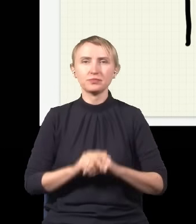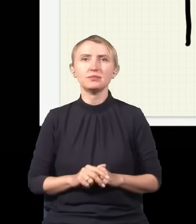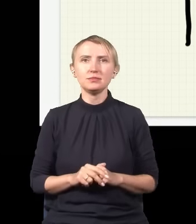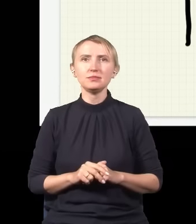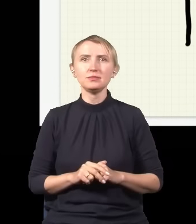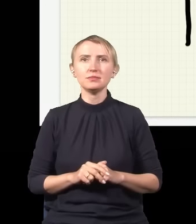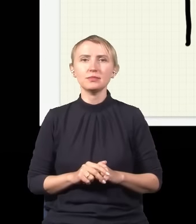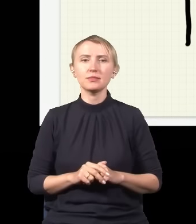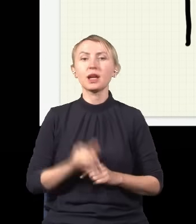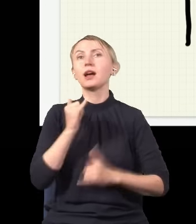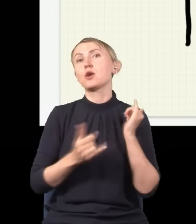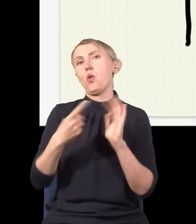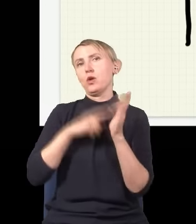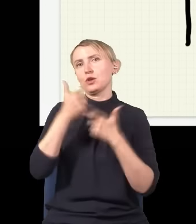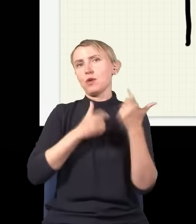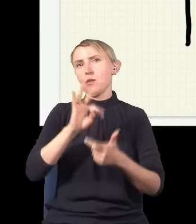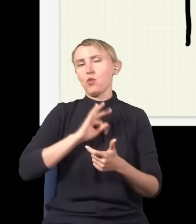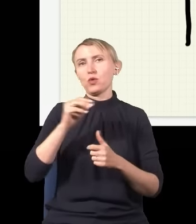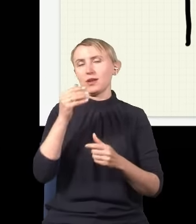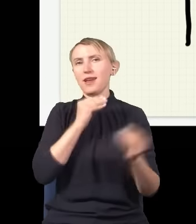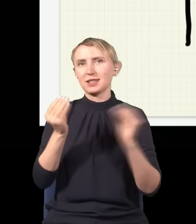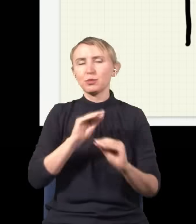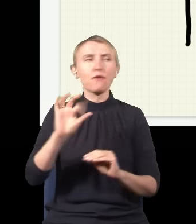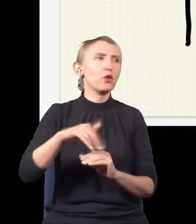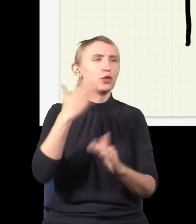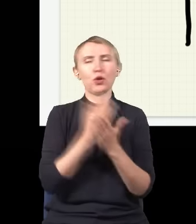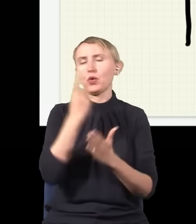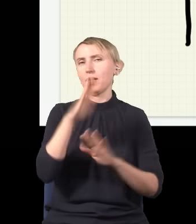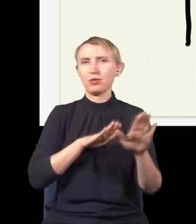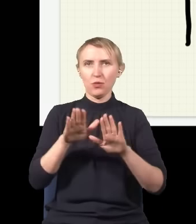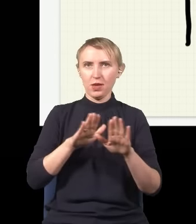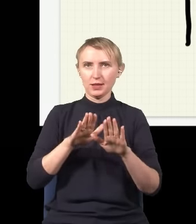jeżeli w ten sposób wykonam mój eksperyment, to foton zawsze będzie tylko w jednym miejscu: albo tutaj,